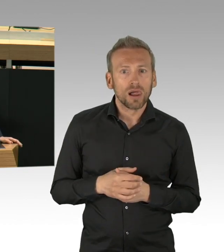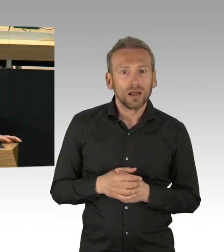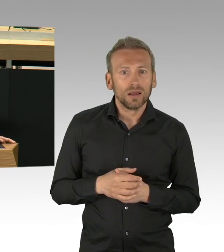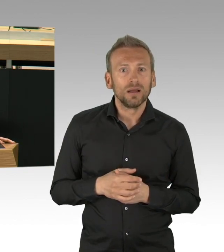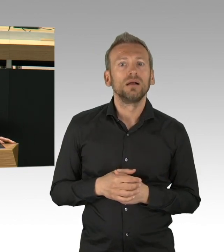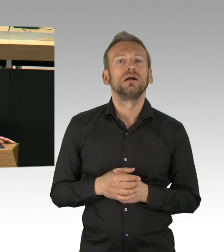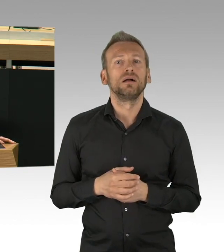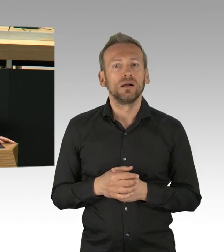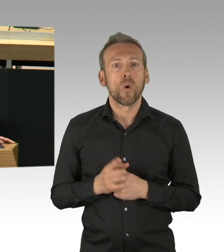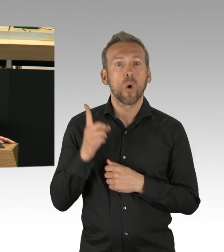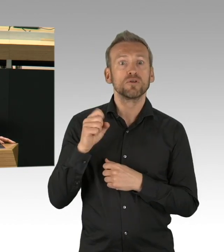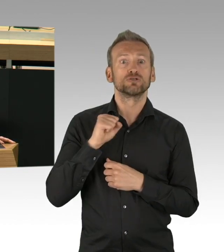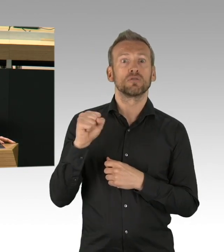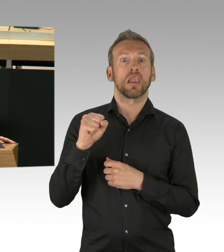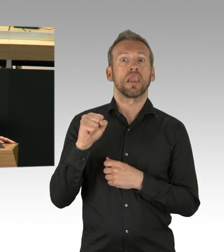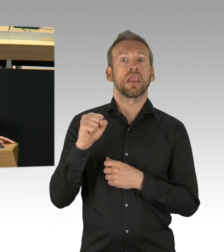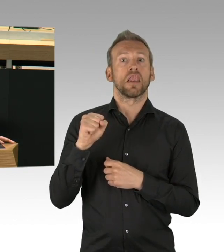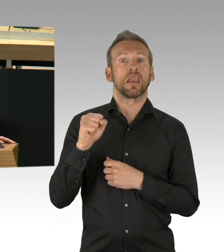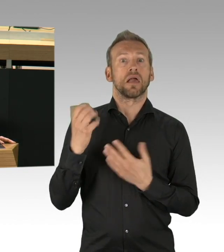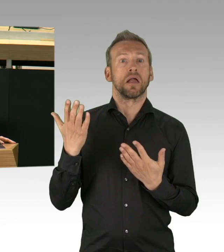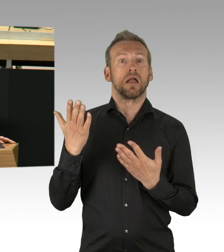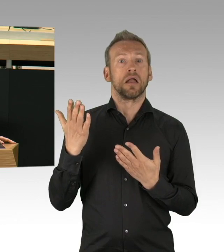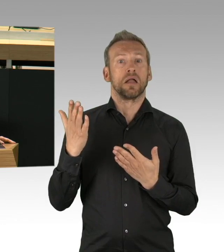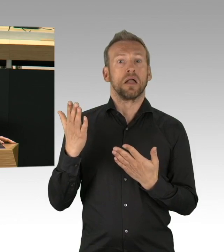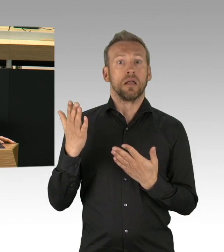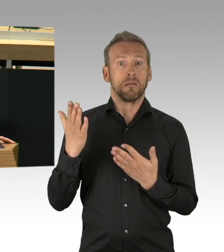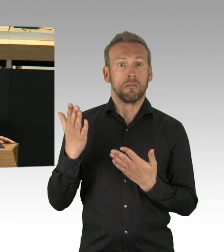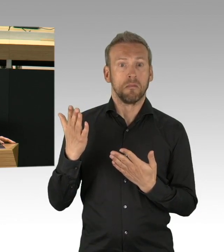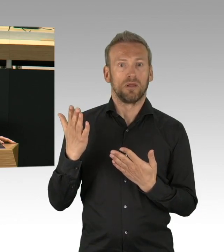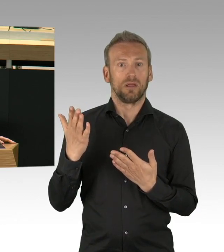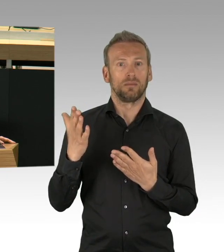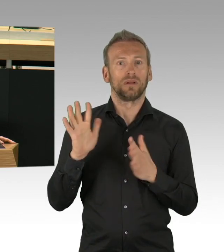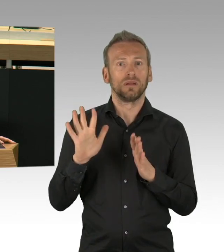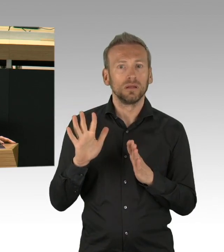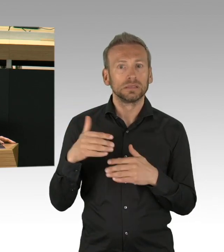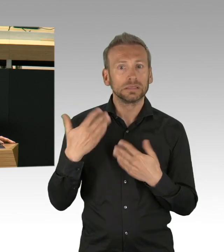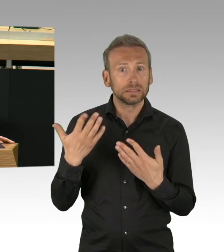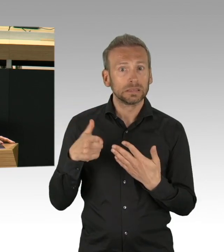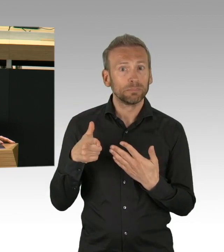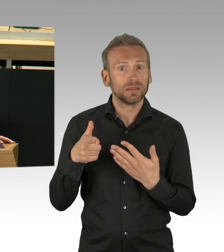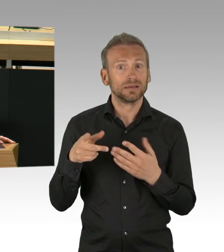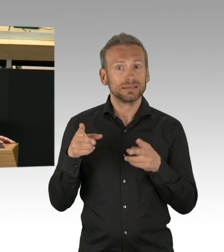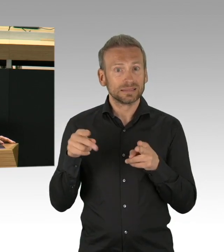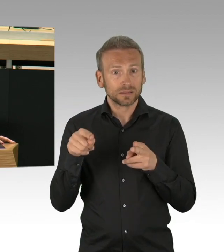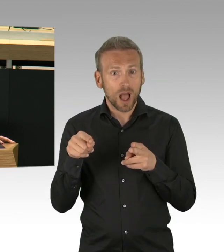Gut 6 Wochen ist das her, gut 6 Wochen war die Stadt heruntergefahren, dass es gelungen ist, die Ausbreitung des Virus